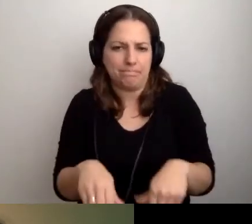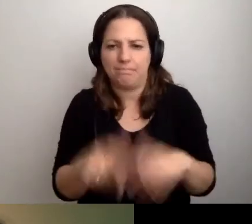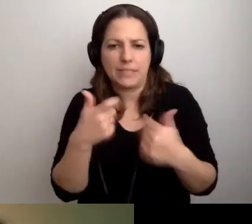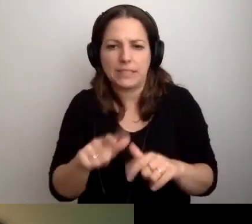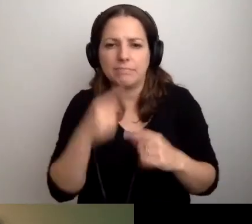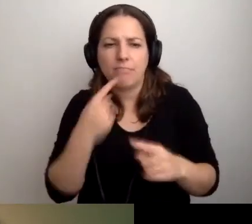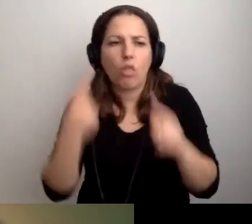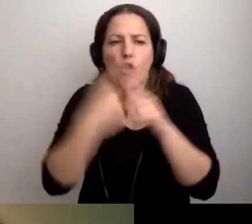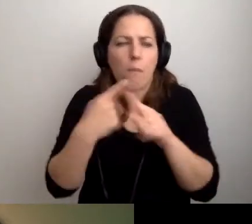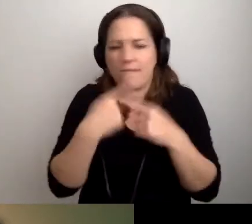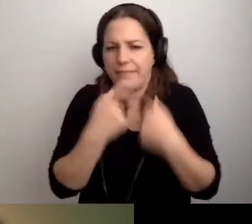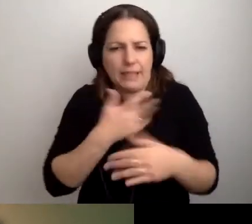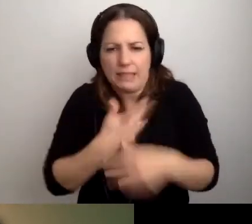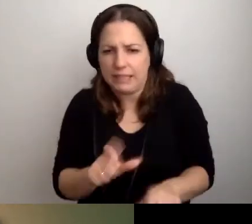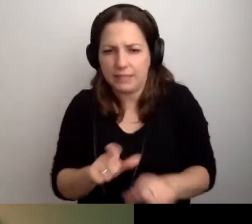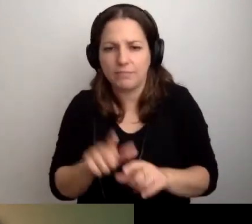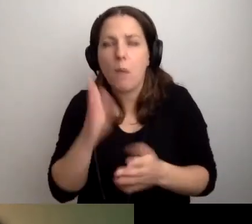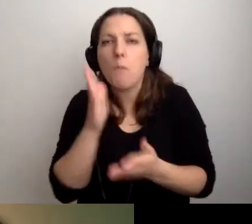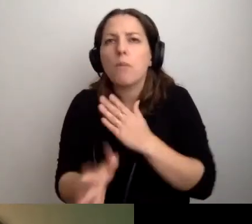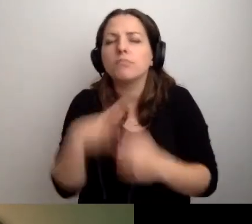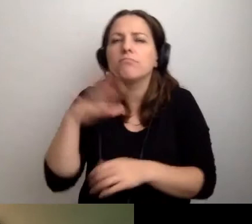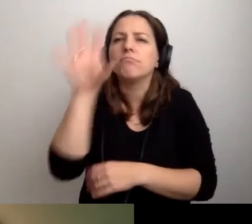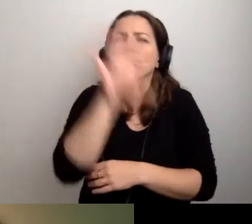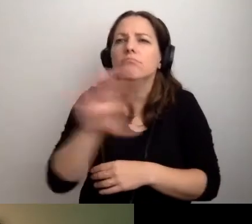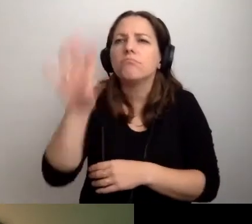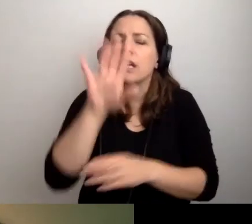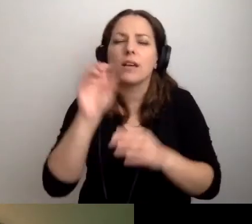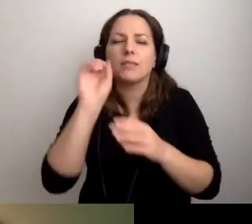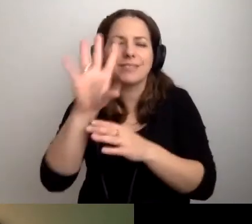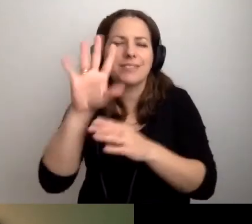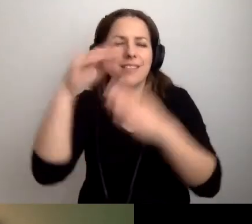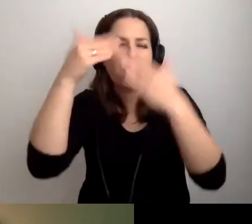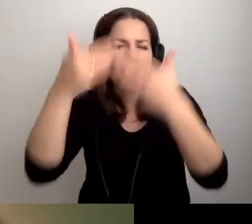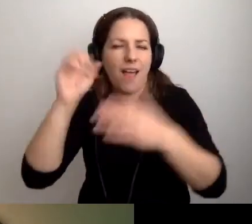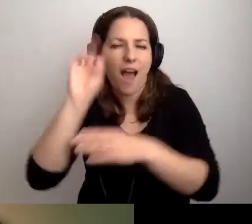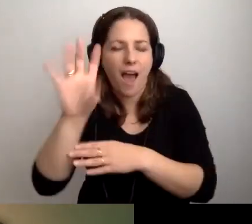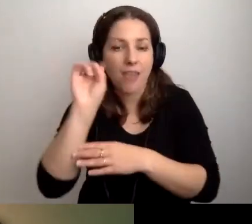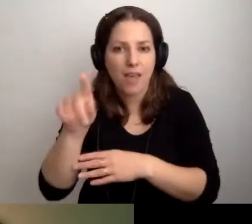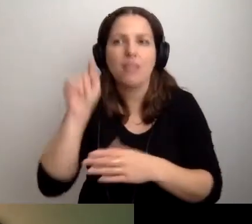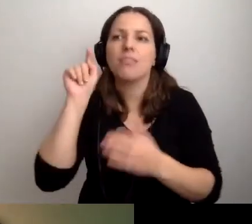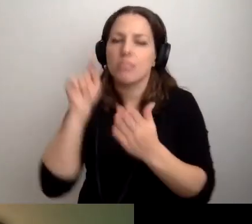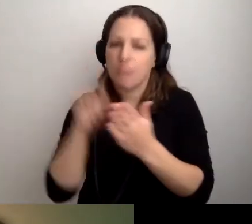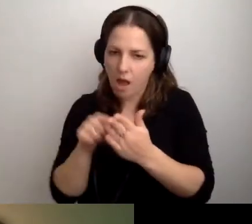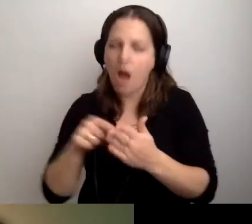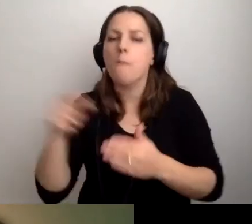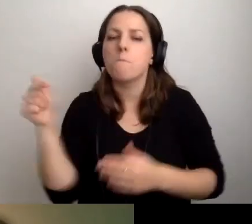tylko daje możliwość rozkoszowania się slajdami, to wtedy powinna pojawić się audiodeskrypcja.